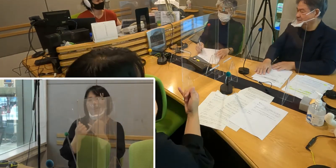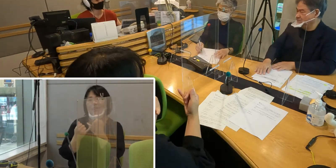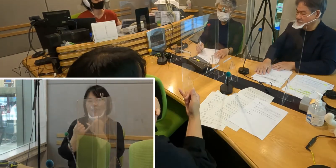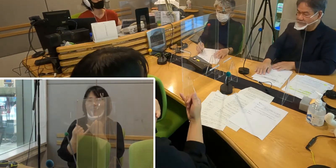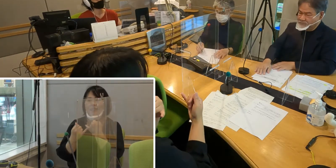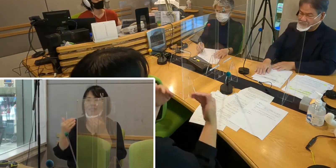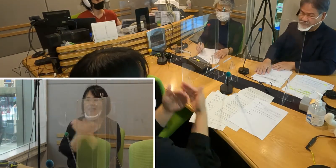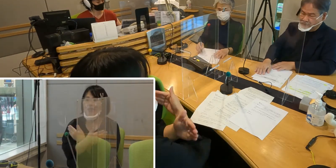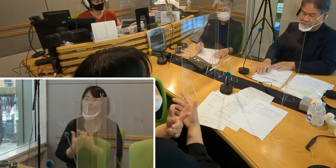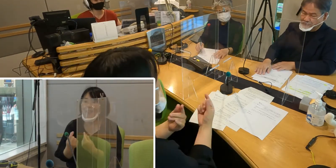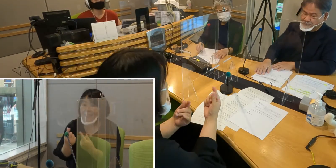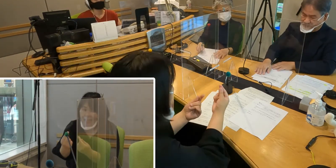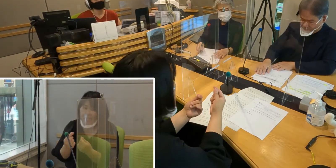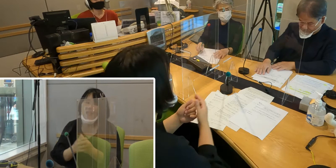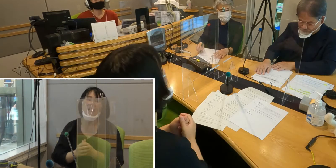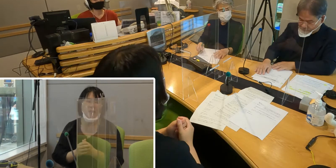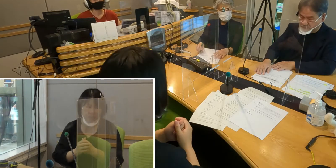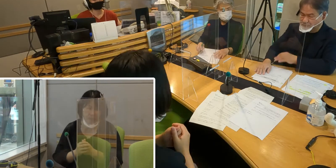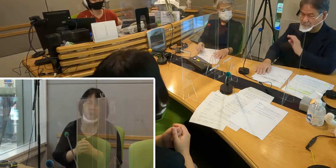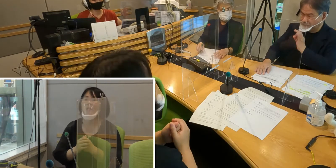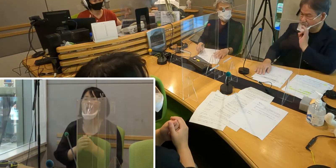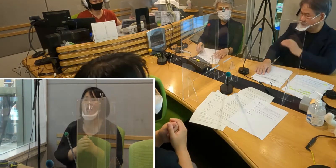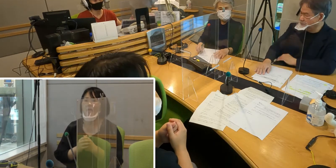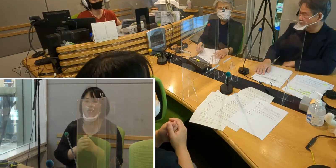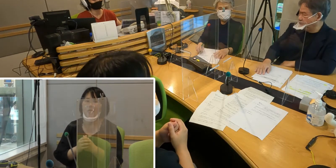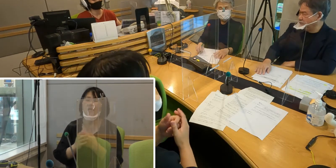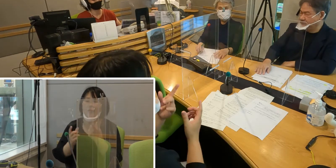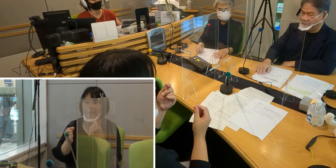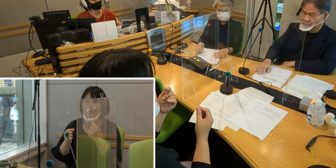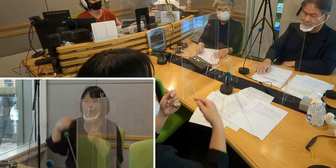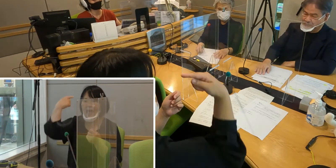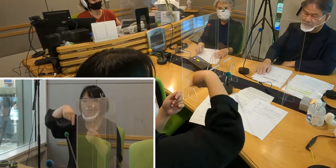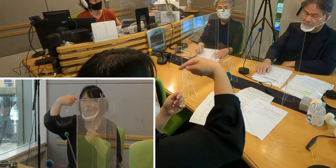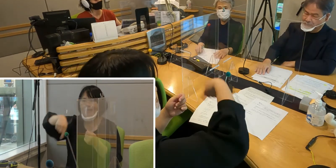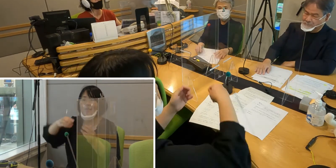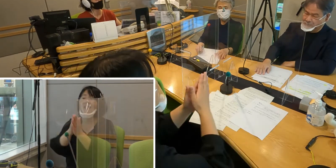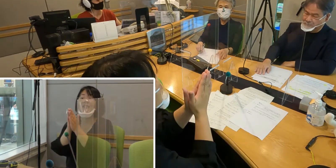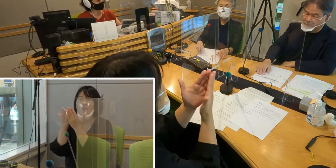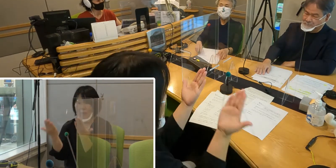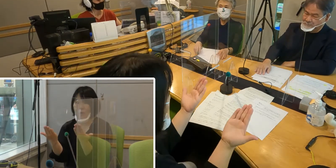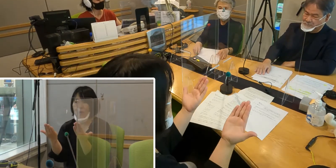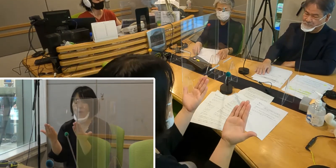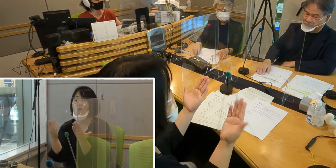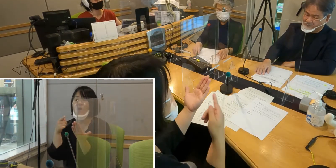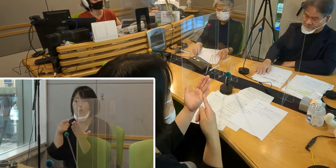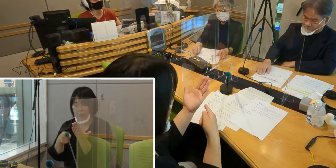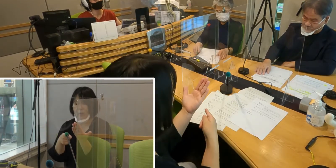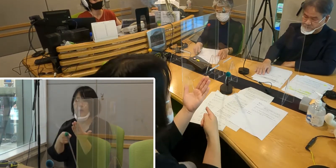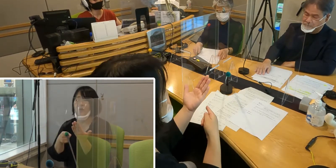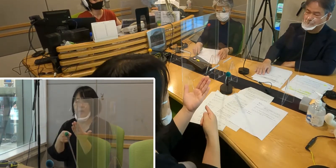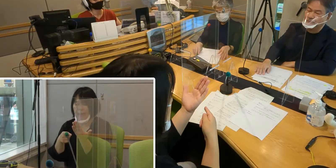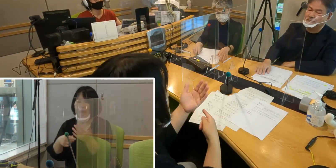（高橋）そうですね （森尾）テキストや、まあ今は テレビでも見ることができますので